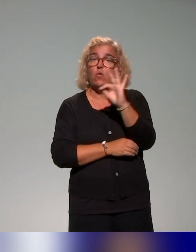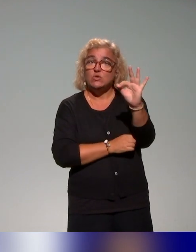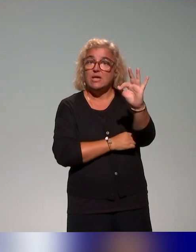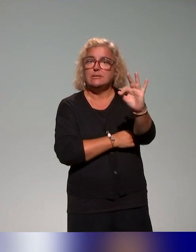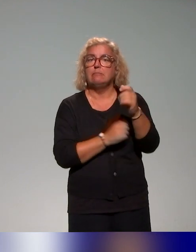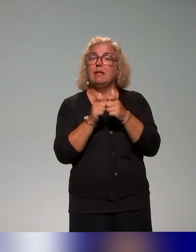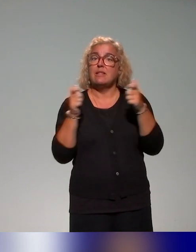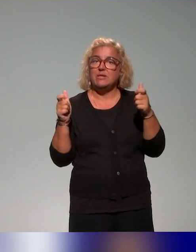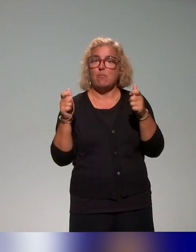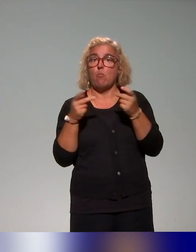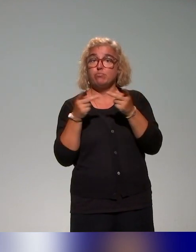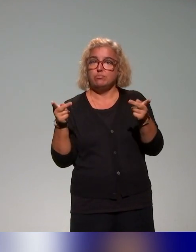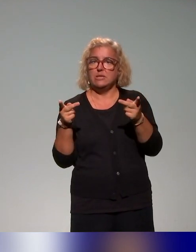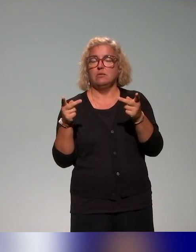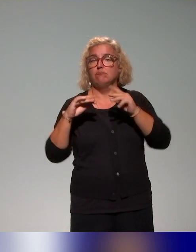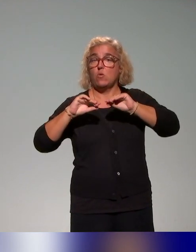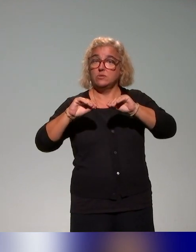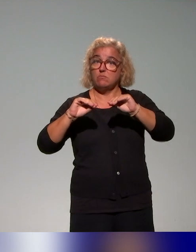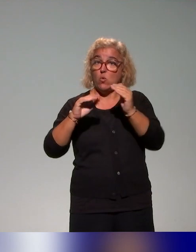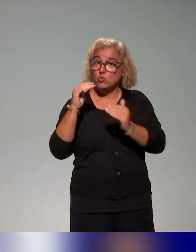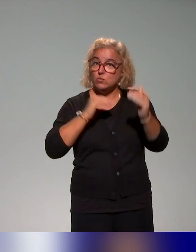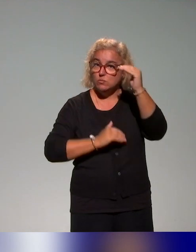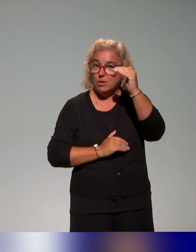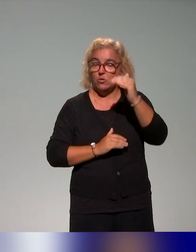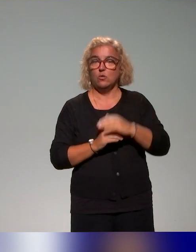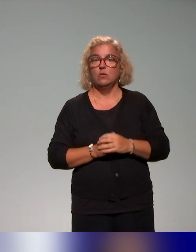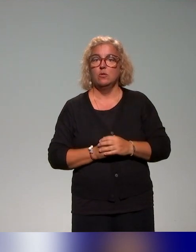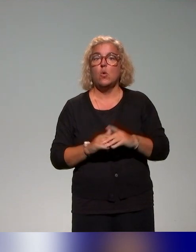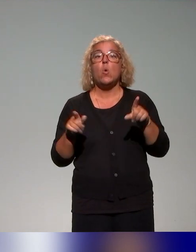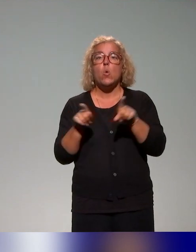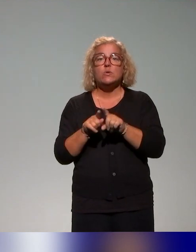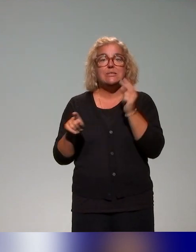d'enseignements supérieurs, et puis on a regardé aussi un peu